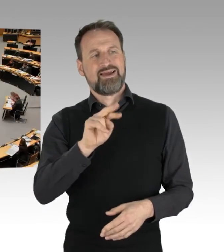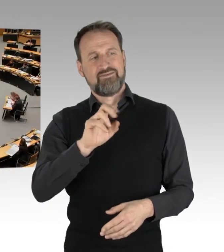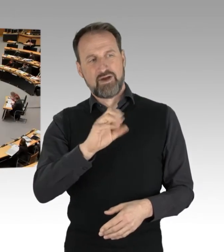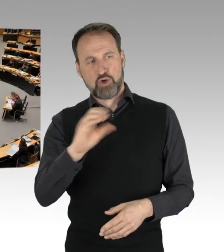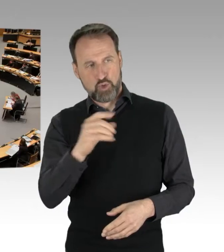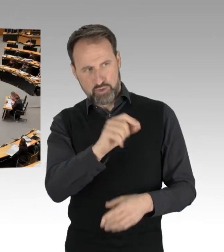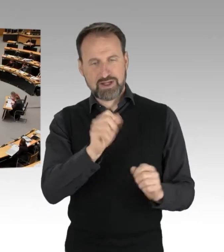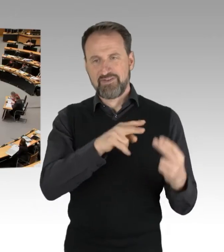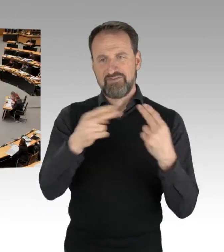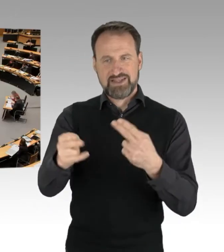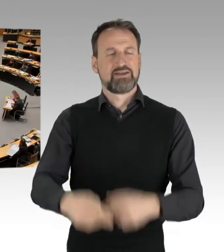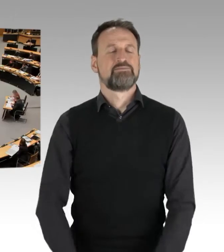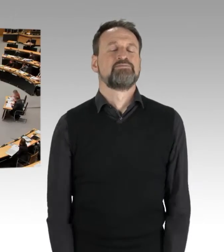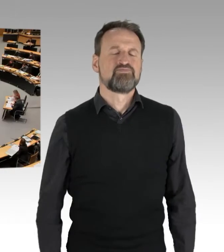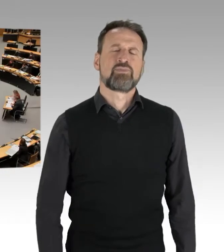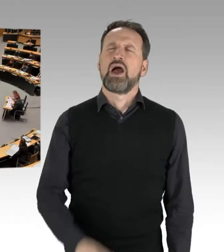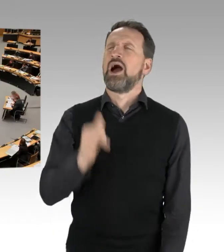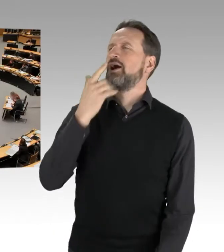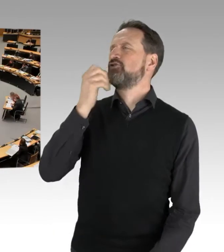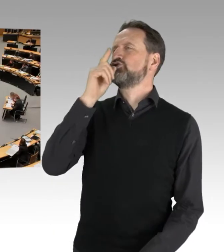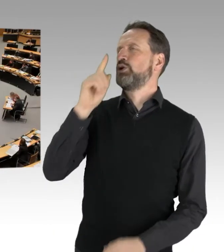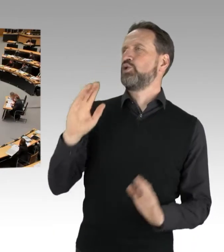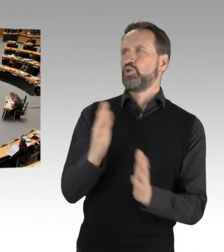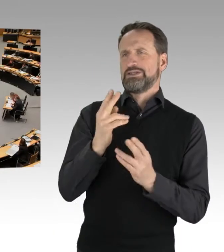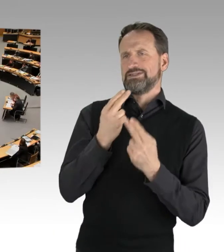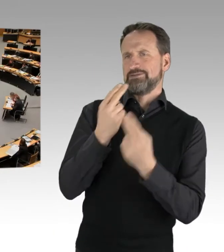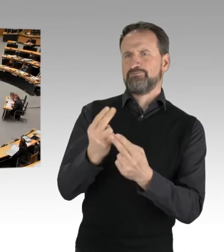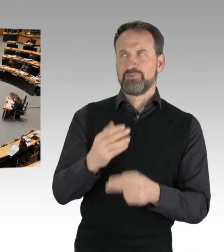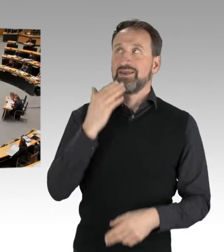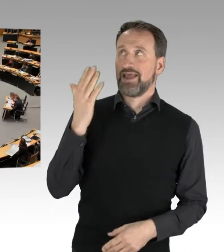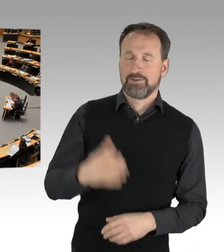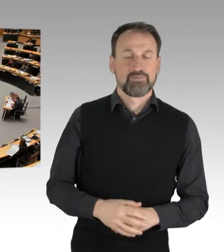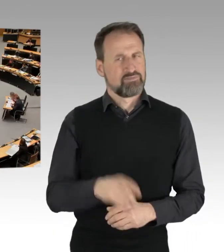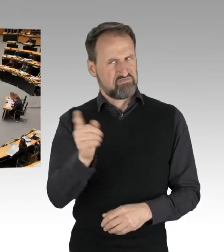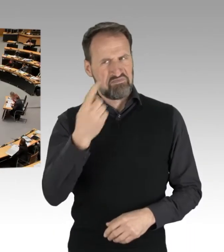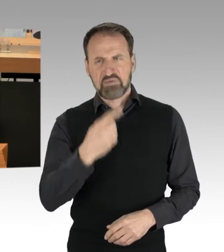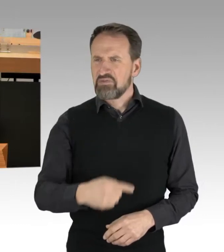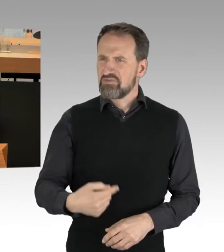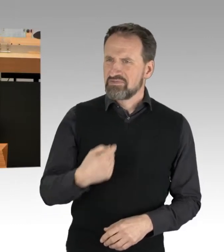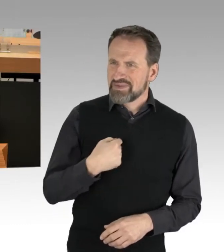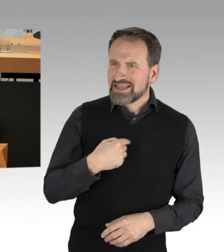ich will das eigentlich auch nur kurz nutzen. Sie haben gesagt, man spricht Ihnen hier das Recht ab, zu sprechen. Nein, das habe auch ich nicht gemacht.